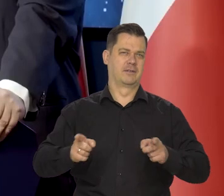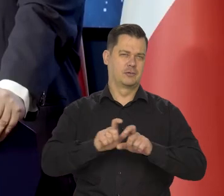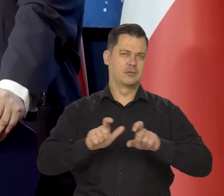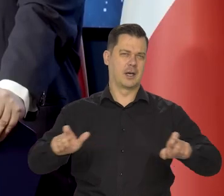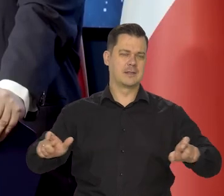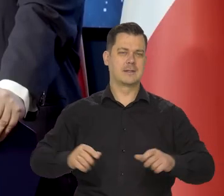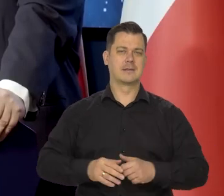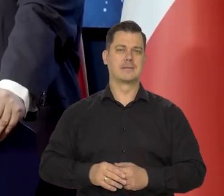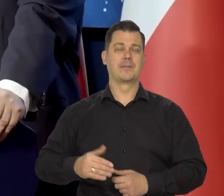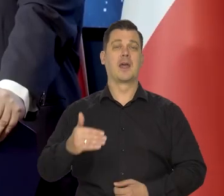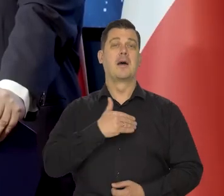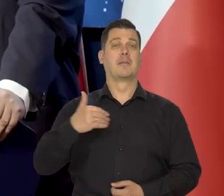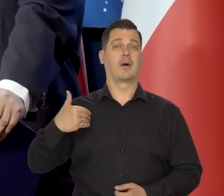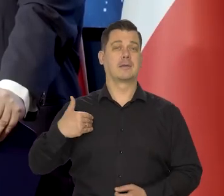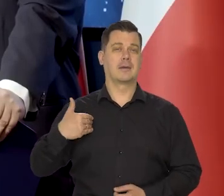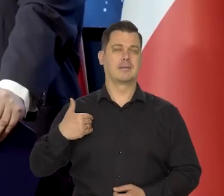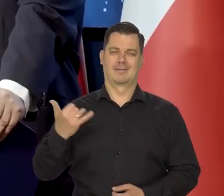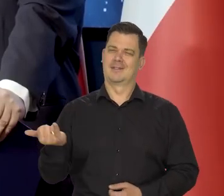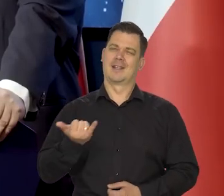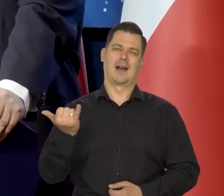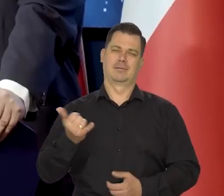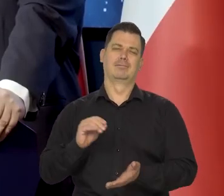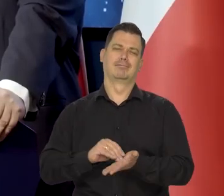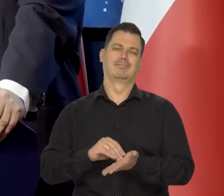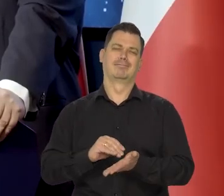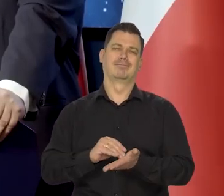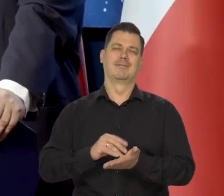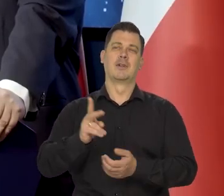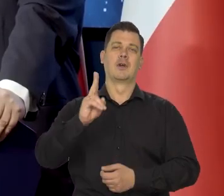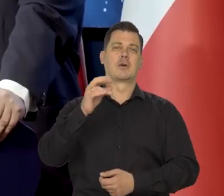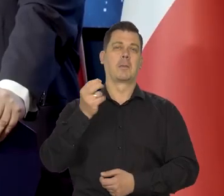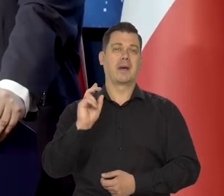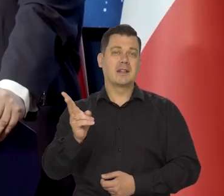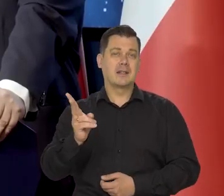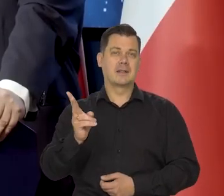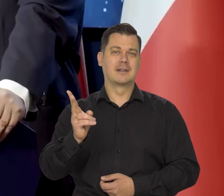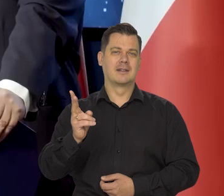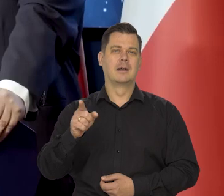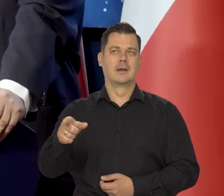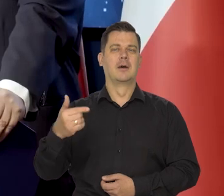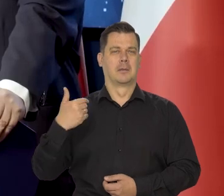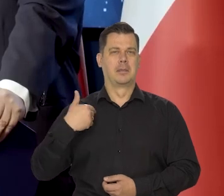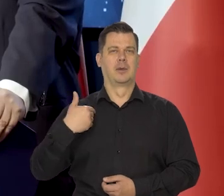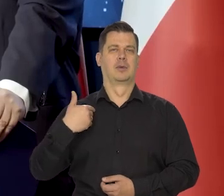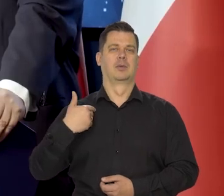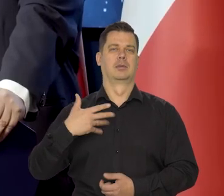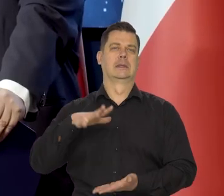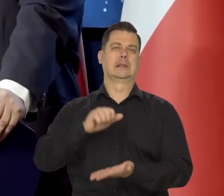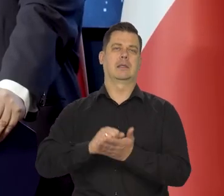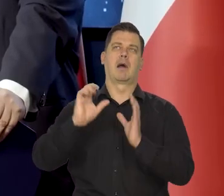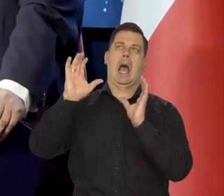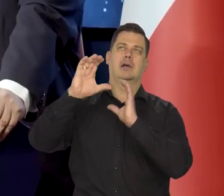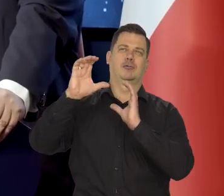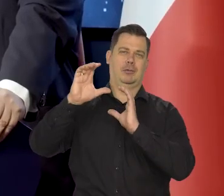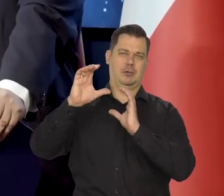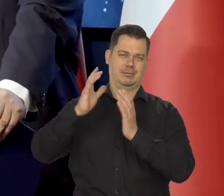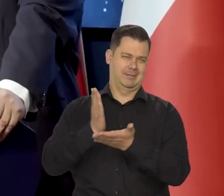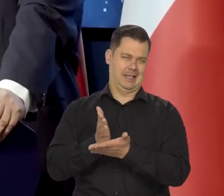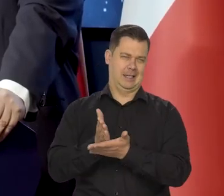W Polsce przyjęło się go widzieć raczej tylko jako astronoma, wybitnego astronoma,